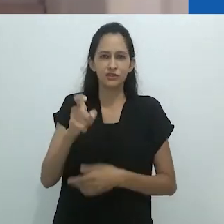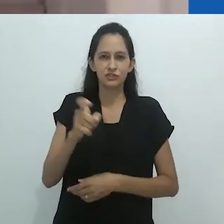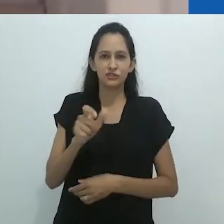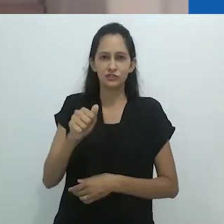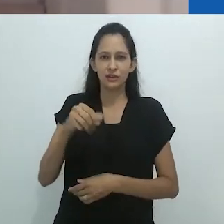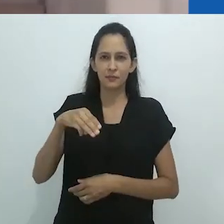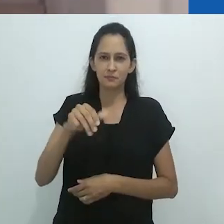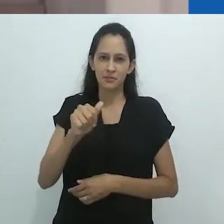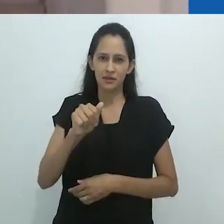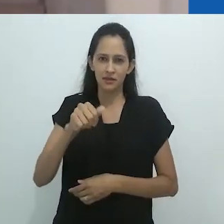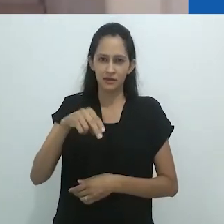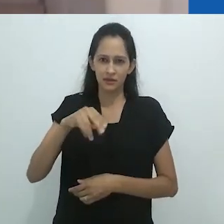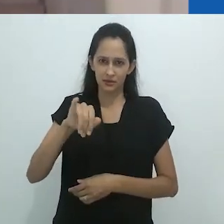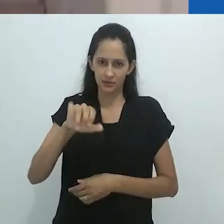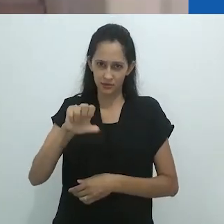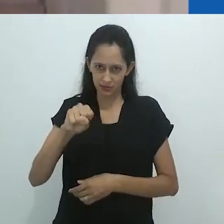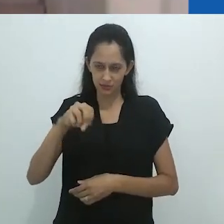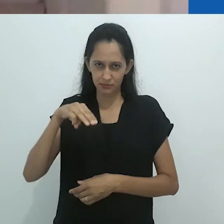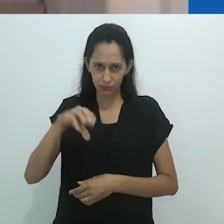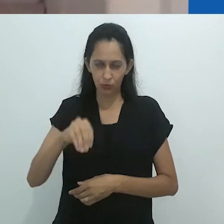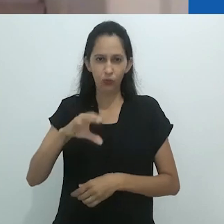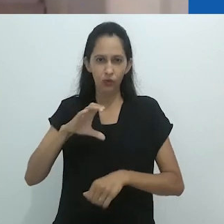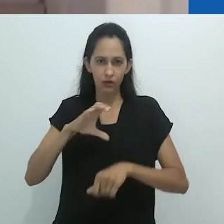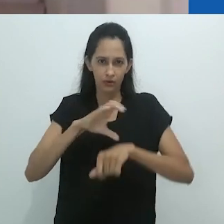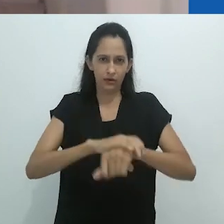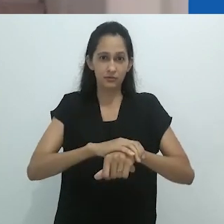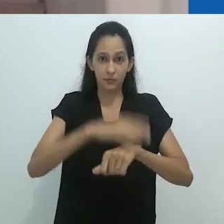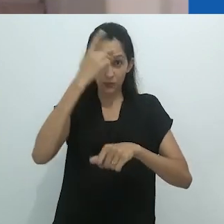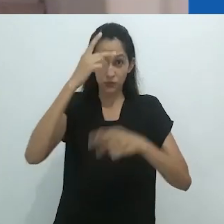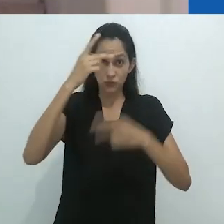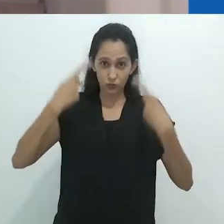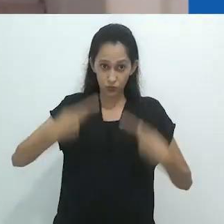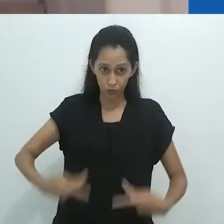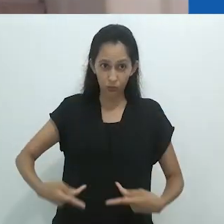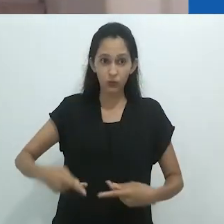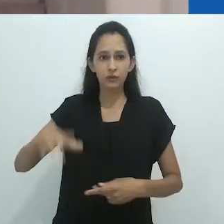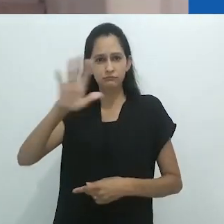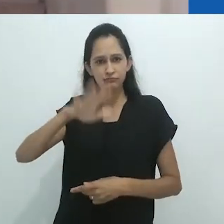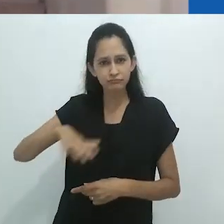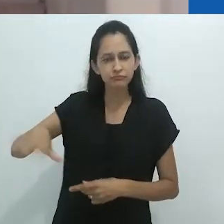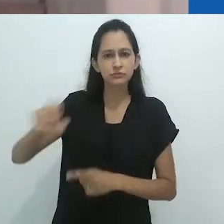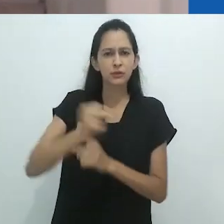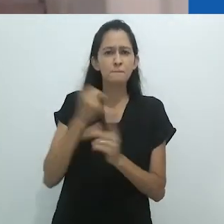é um marco na Antropologia. Foi a partir desta obra, traduzida para o português